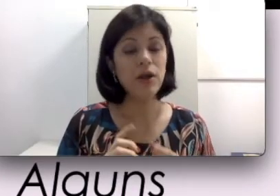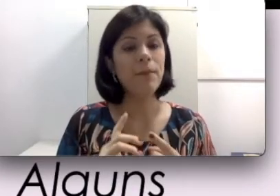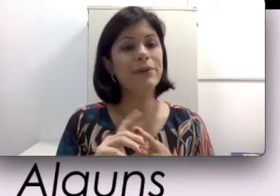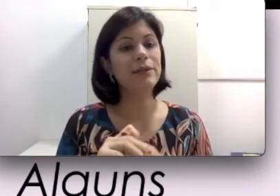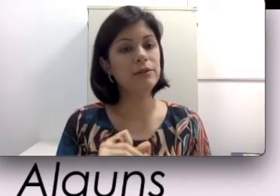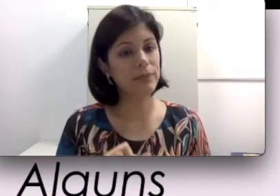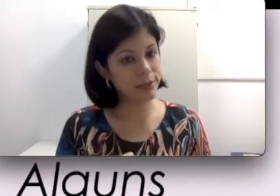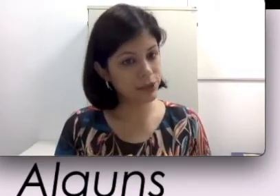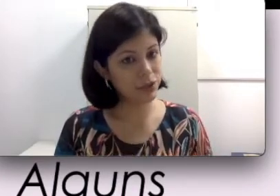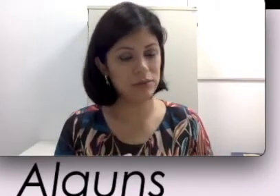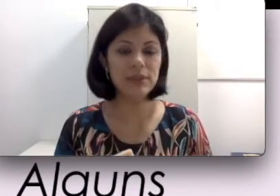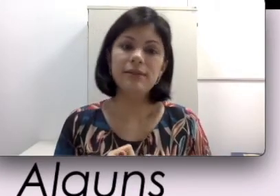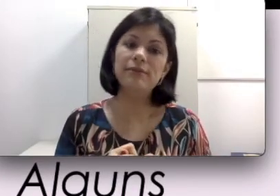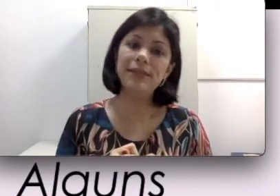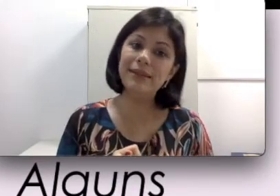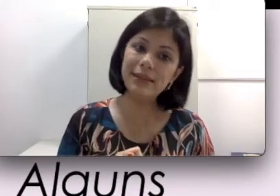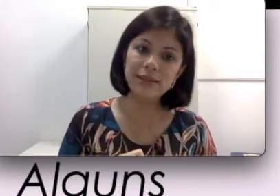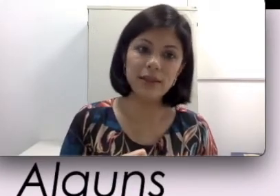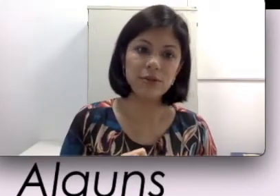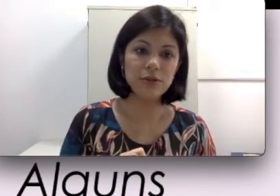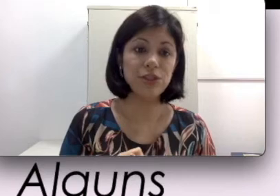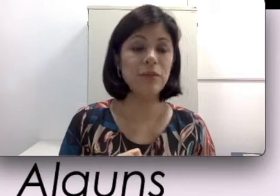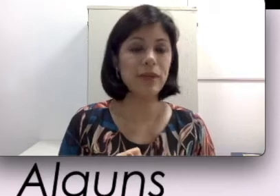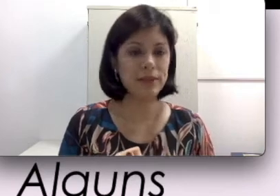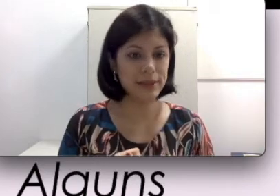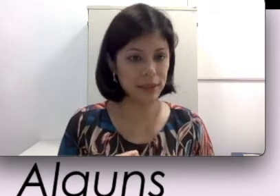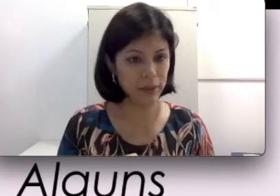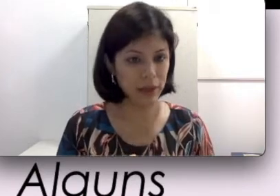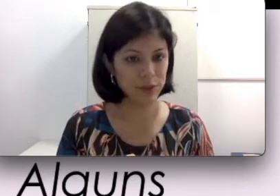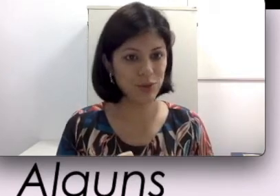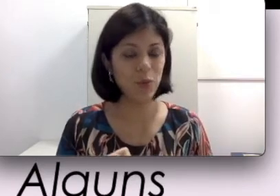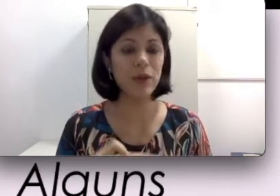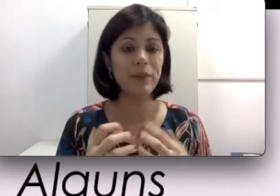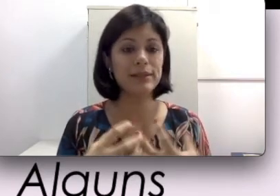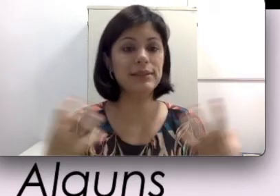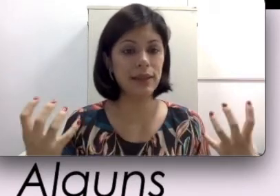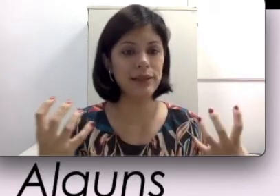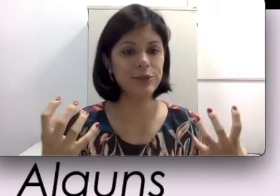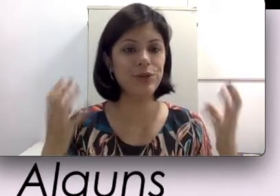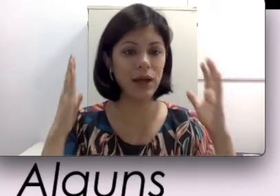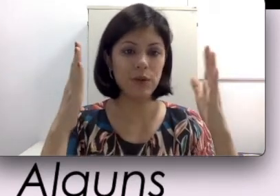Os modelos mais antigos não tem tanta tecnologia para discriminar o som e para selecionar o